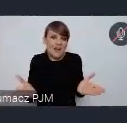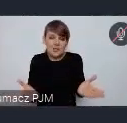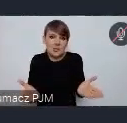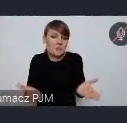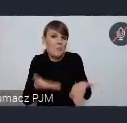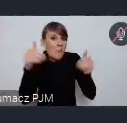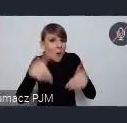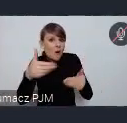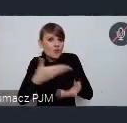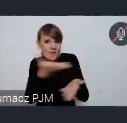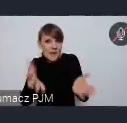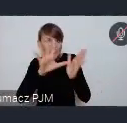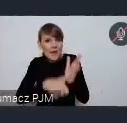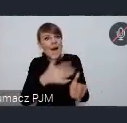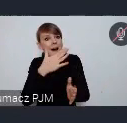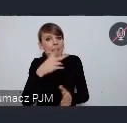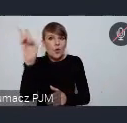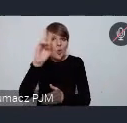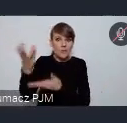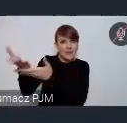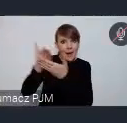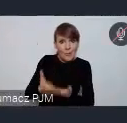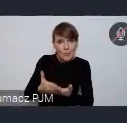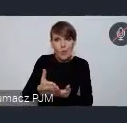zaprosić kogoś bądź na przykład coś zaprezentować.